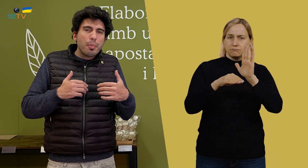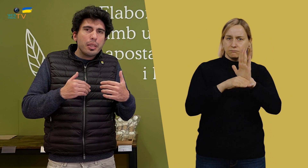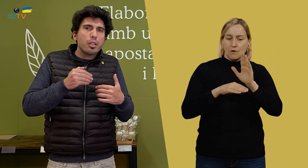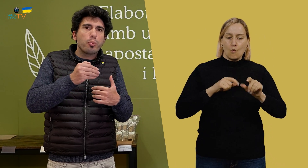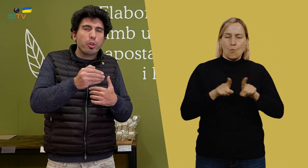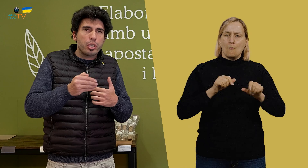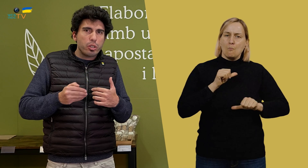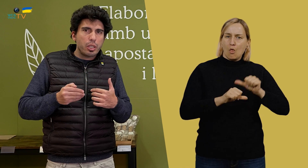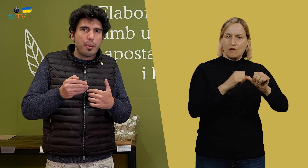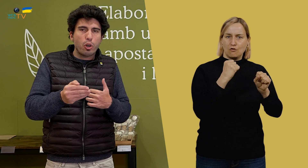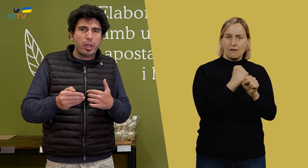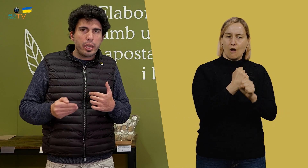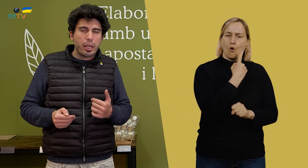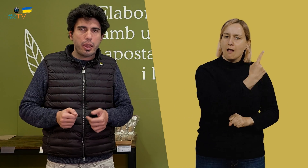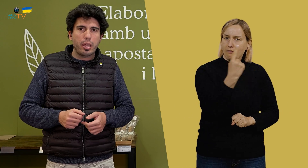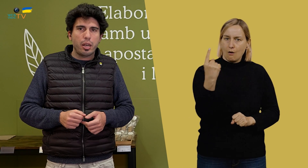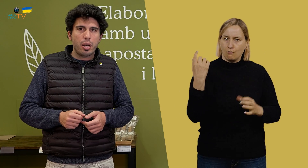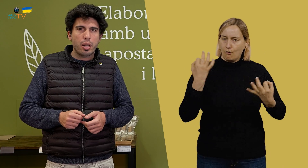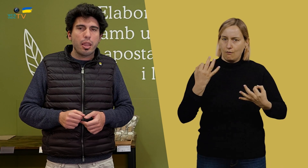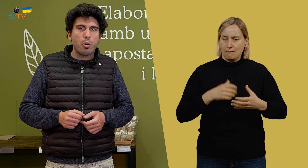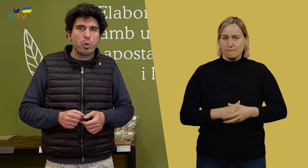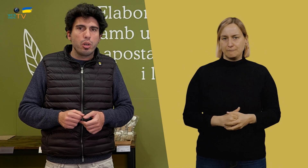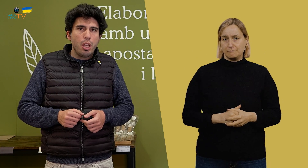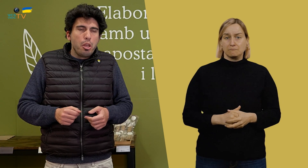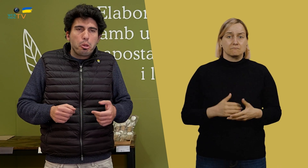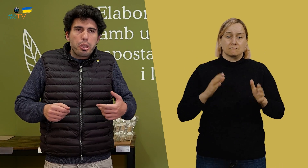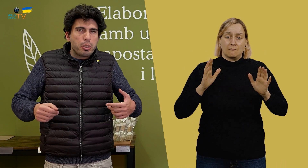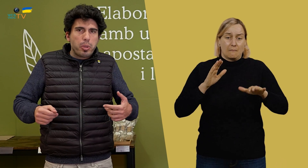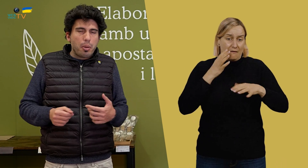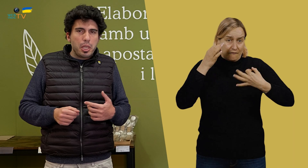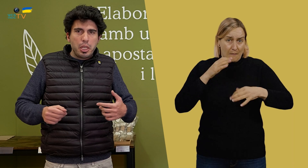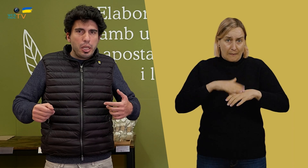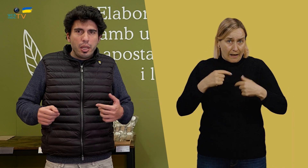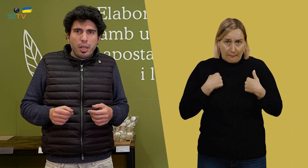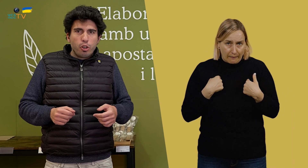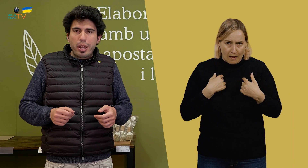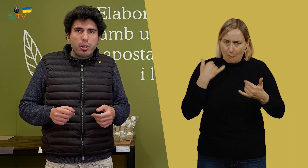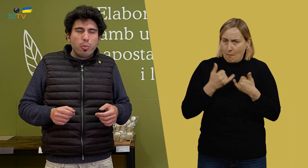que tiene que hacer cada uno. Entonces, para mí, no hay ningún problema